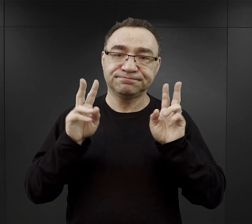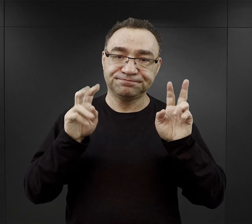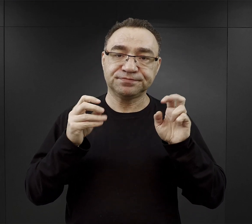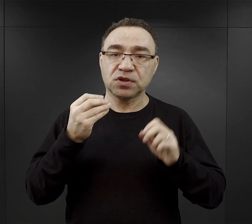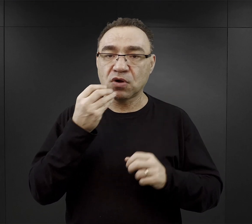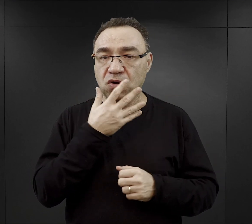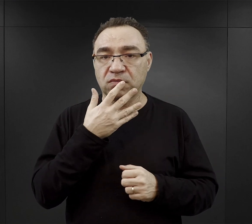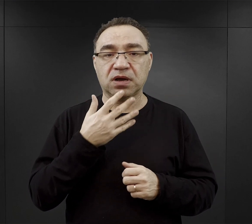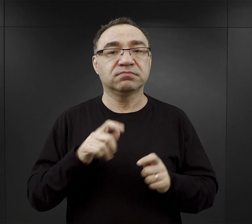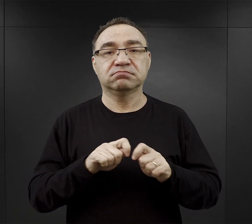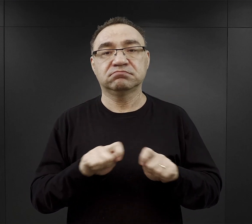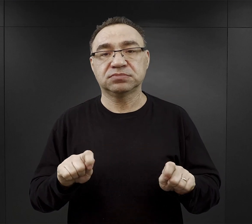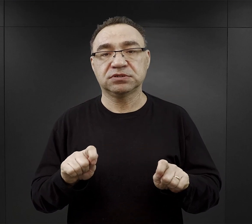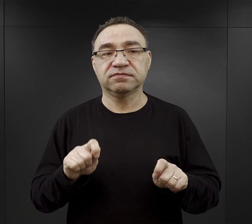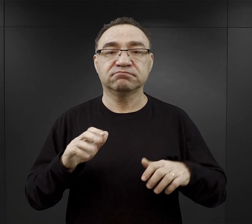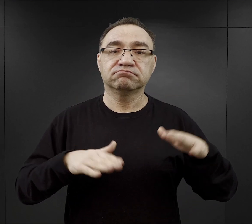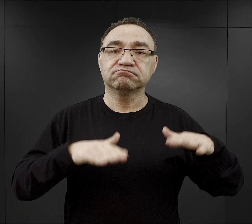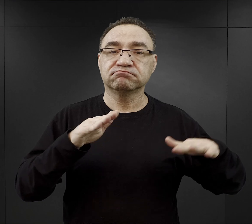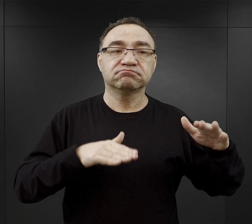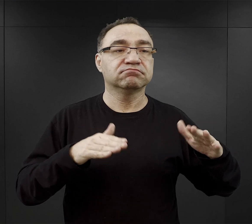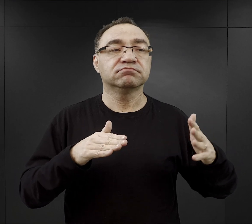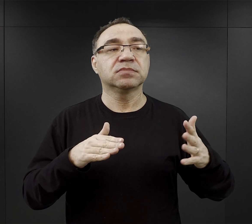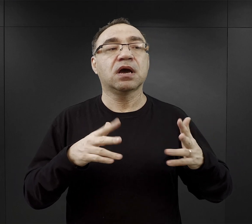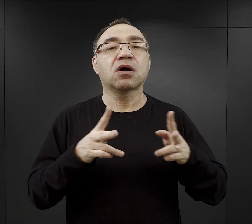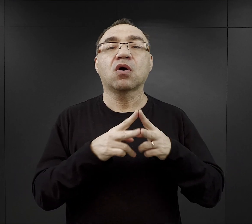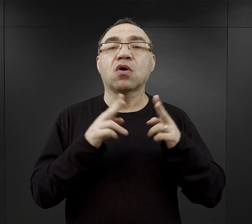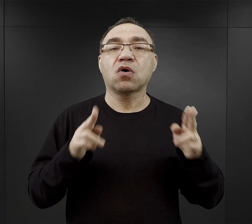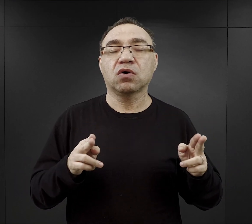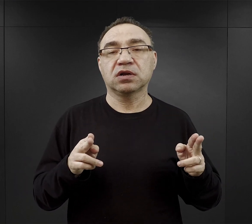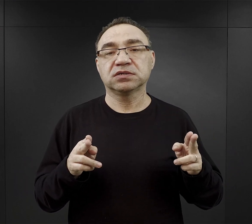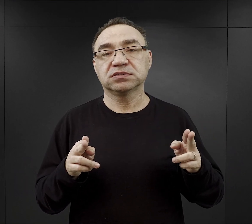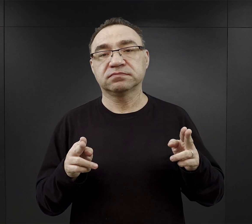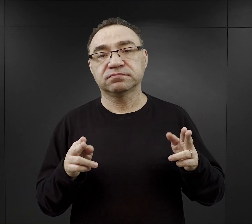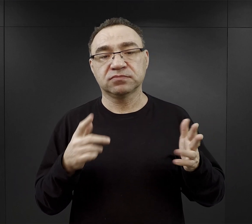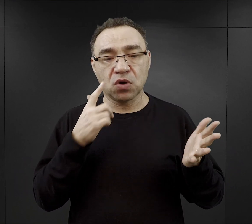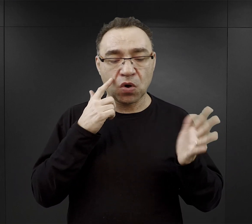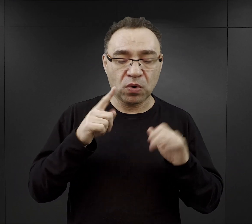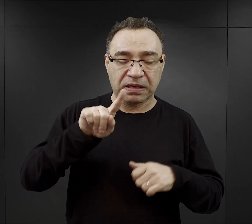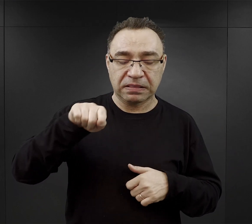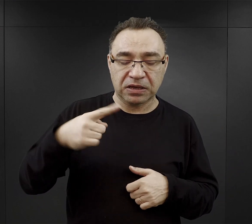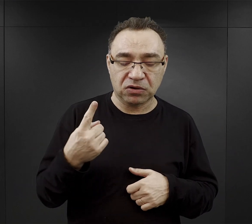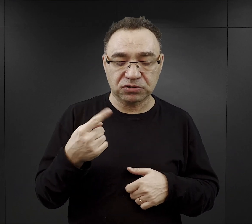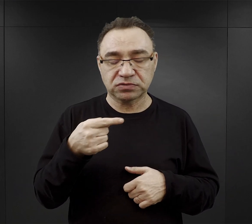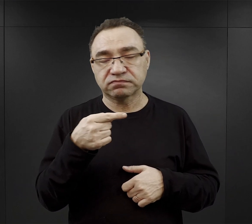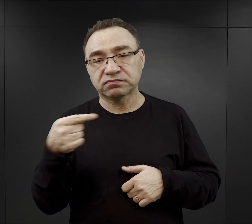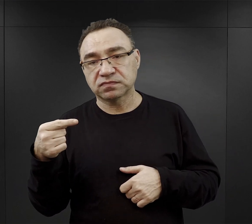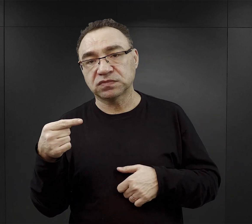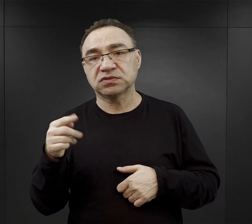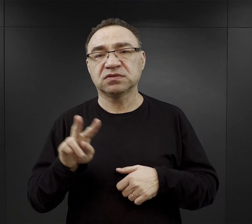Długość tej przerwy zależał też od pory roku, wynosił mniej więcej od godziny do dwóch godzin,